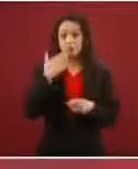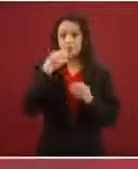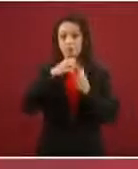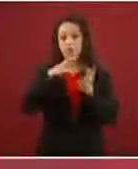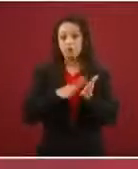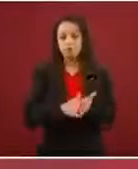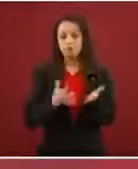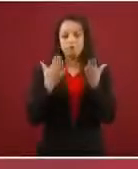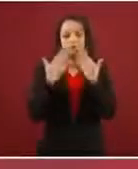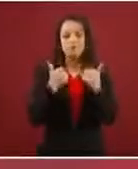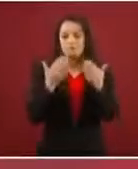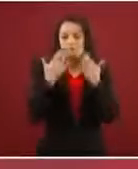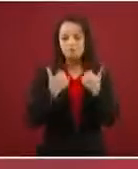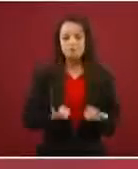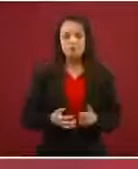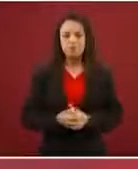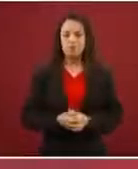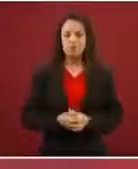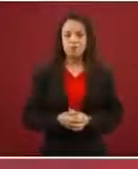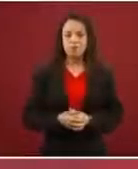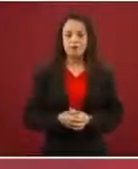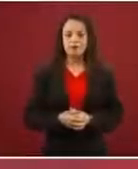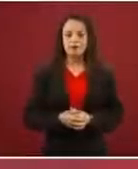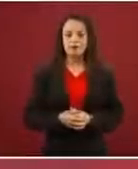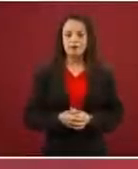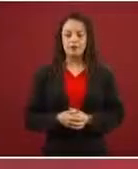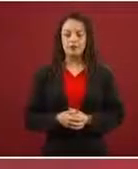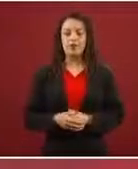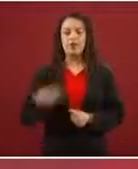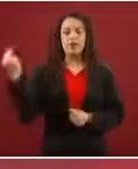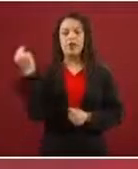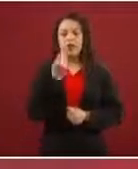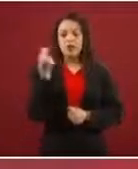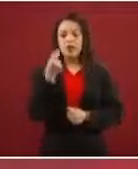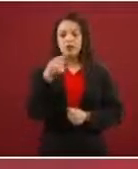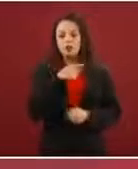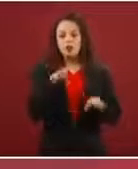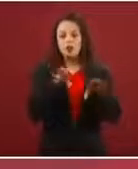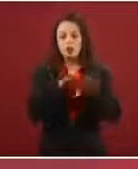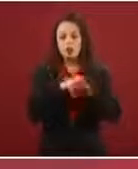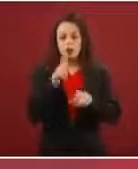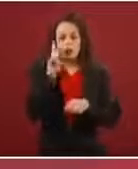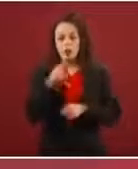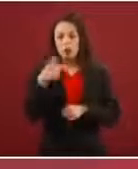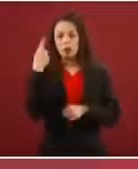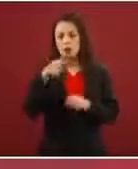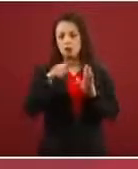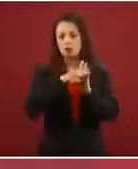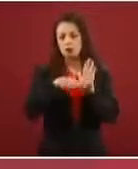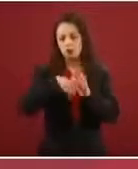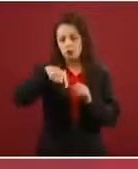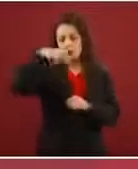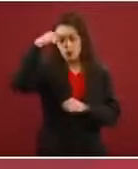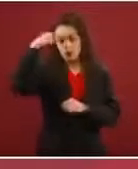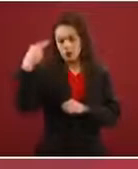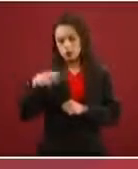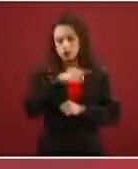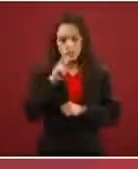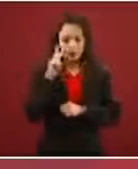ley, lo que nos están pidiendo es que se haga una excepción discrecional a todas las normas mexicanas. ¿No hay modo de llegar a …?